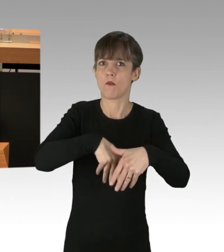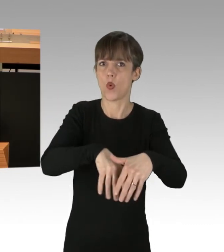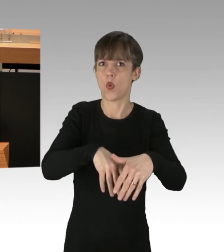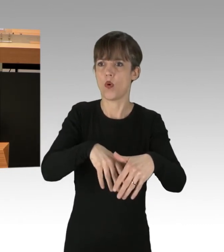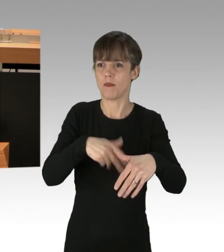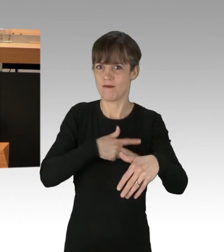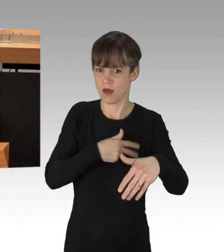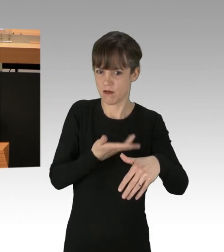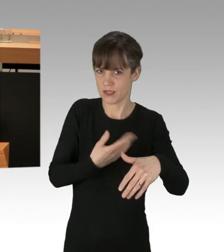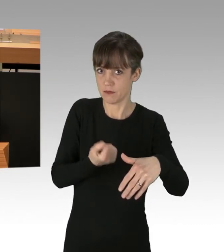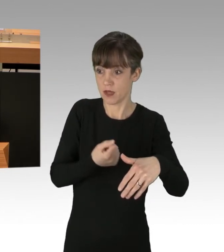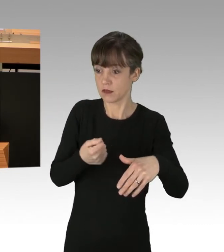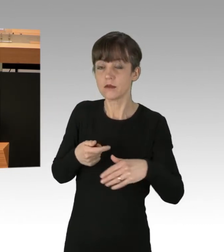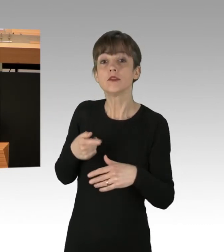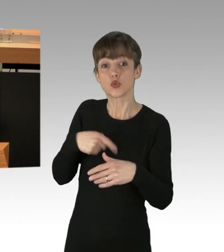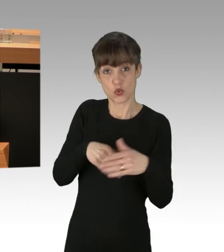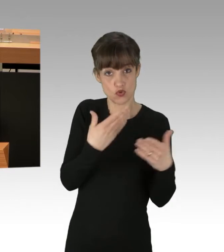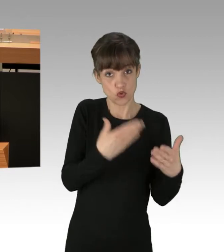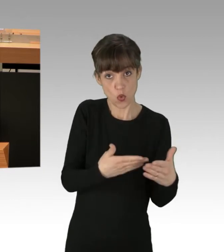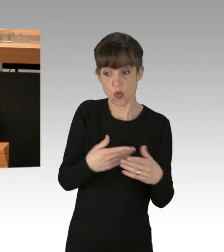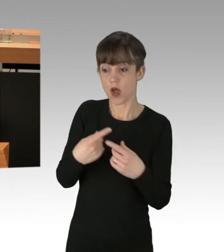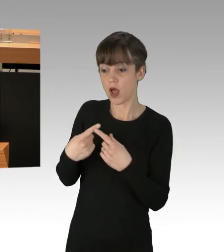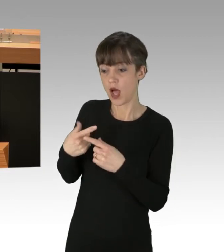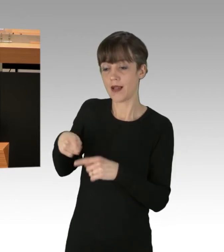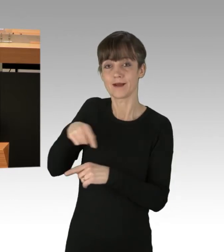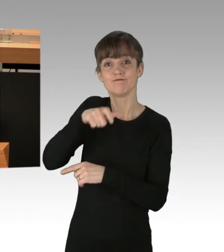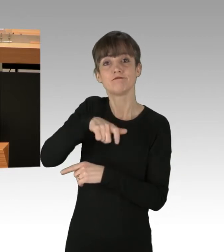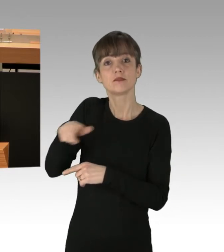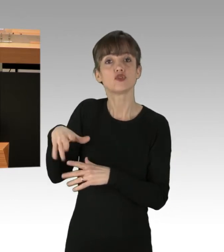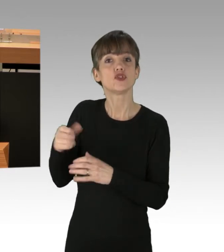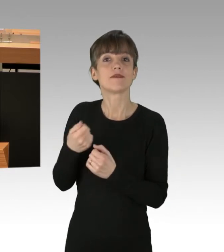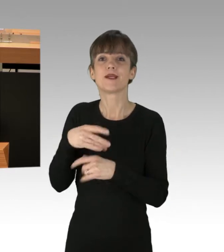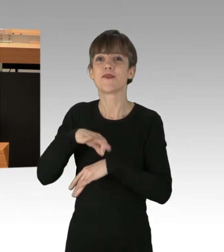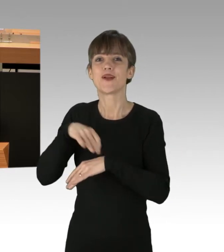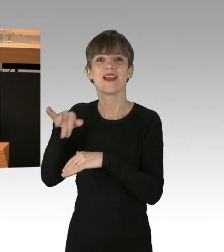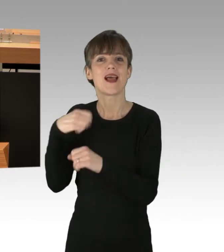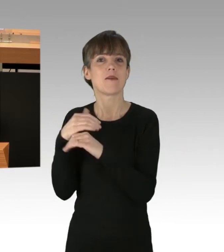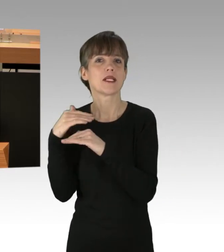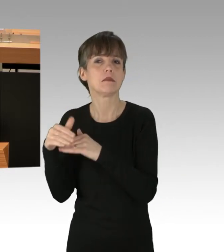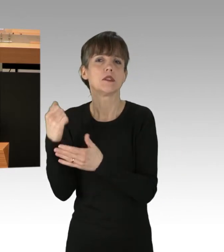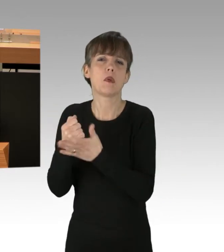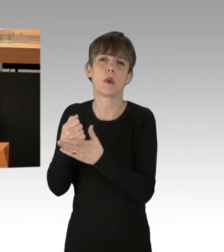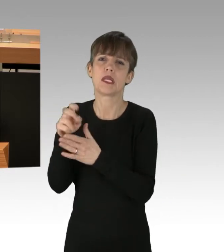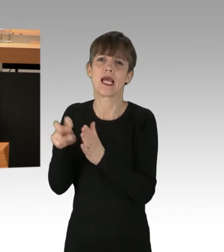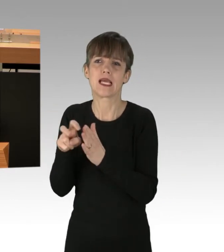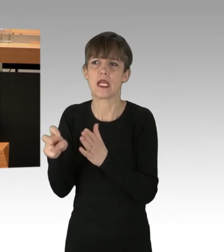ihre Arbeitsplätze, eine Behörde, ein Krankenhaus zu erreichen, ist Täter.